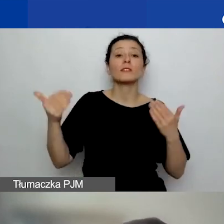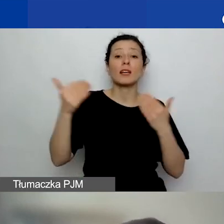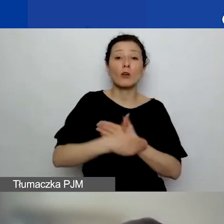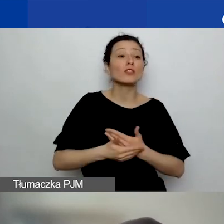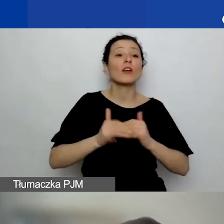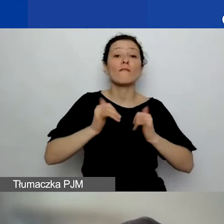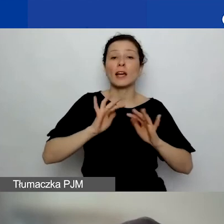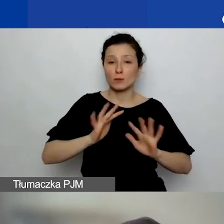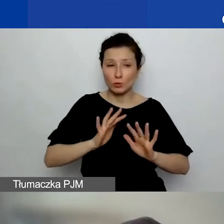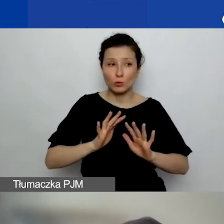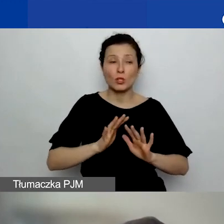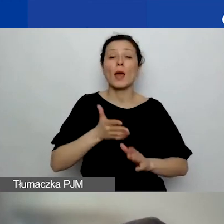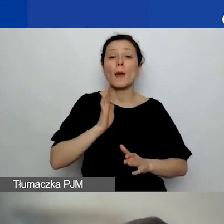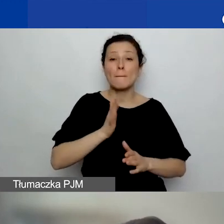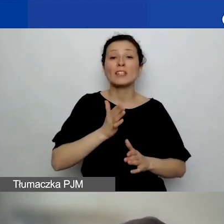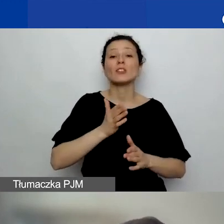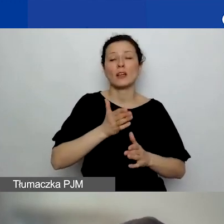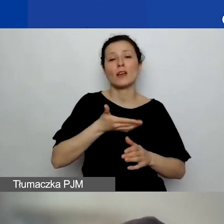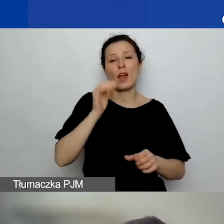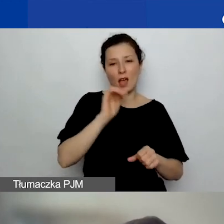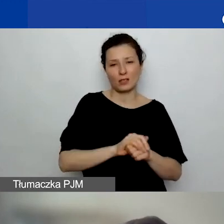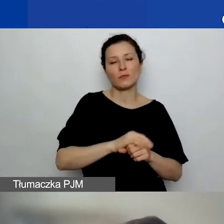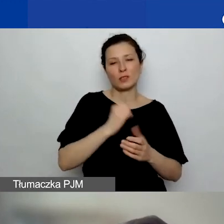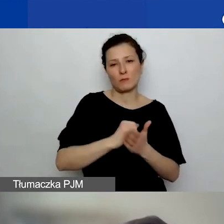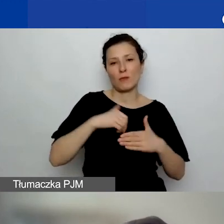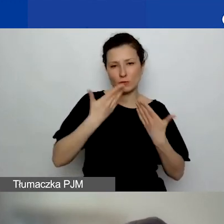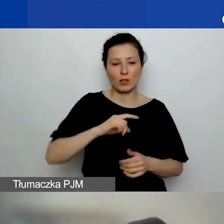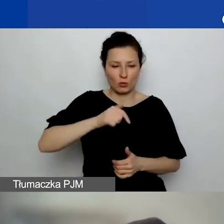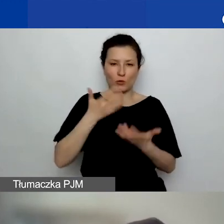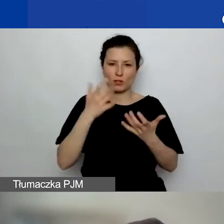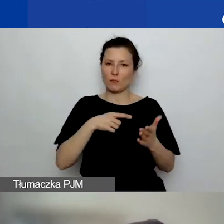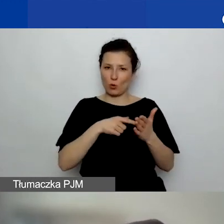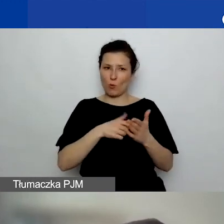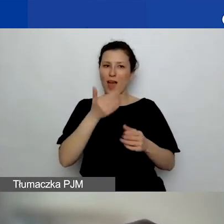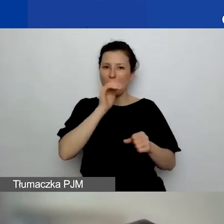to chcemy, żeby można było tę akceptację ze sprawozdania pokazać.